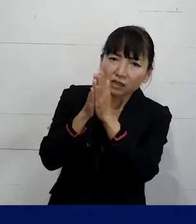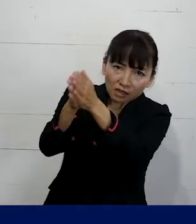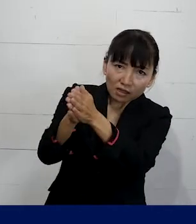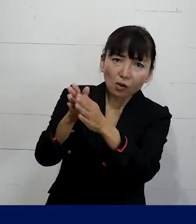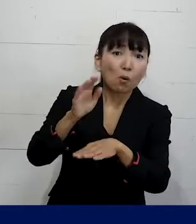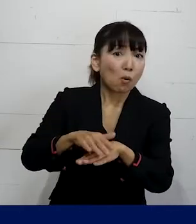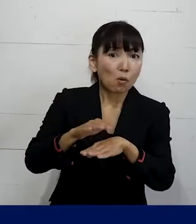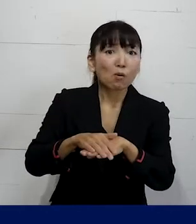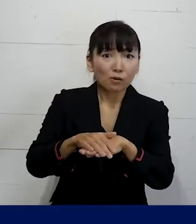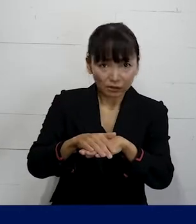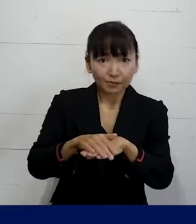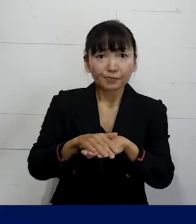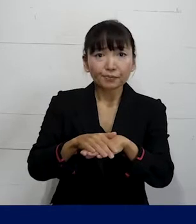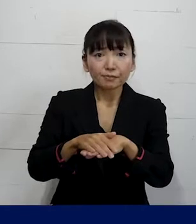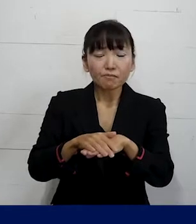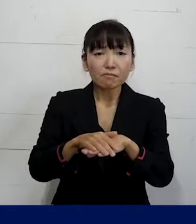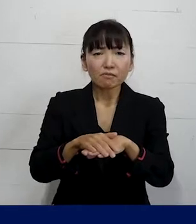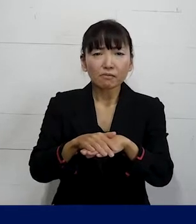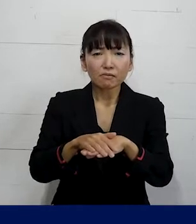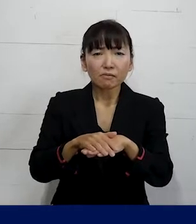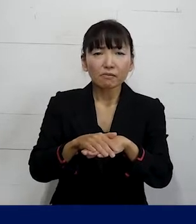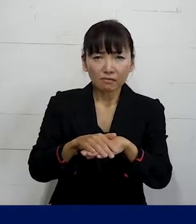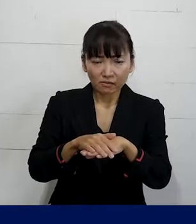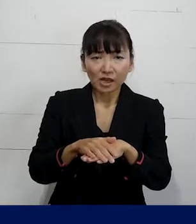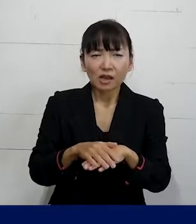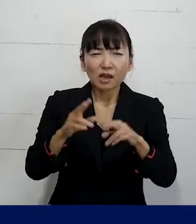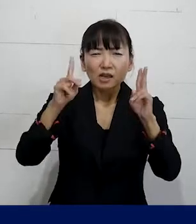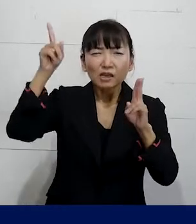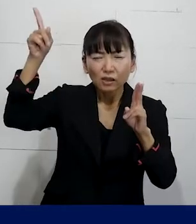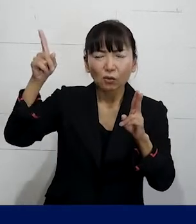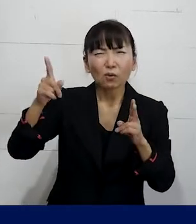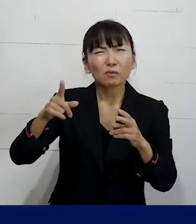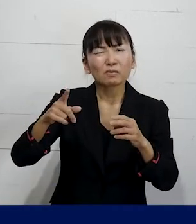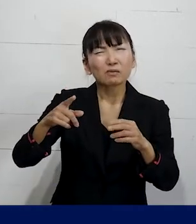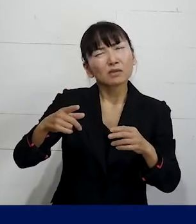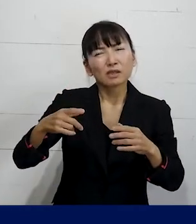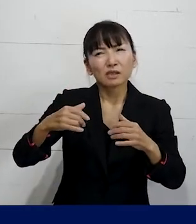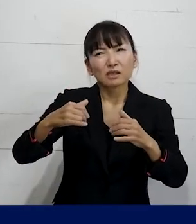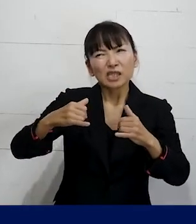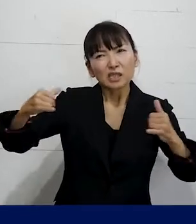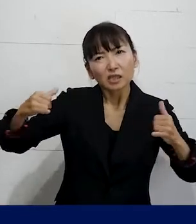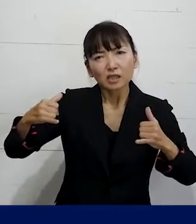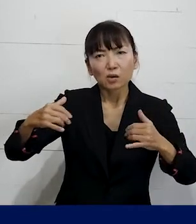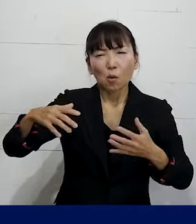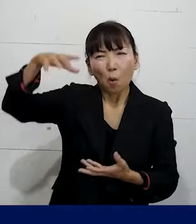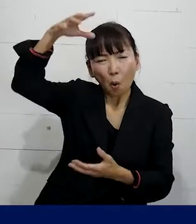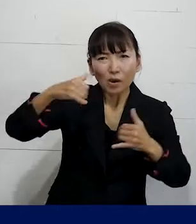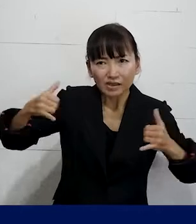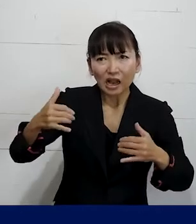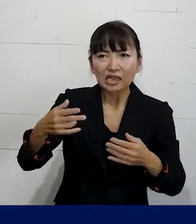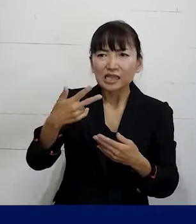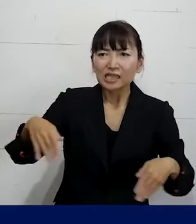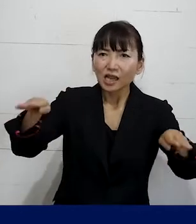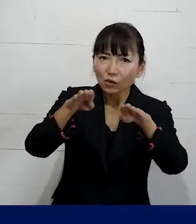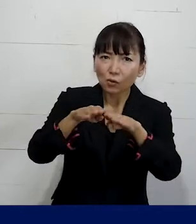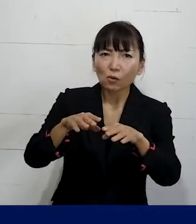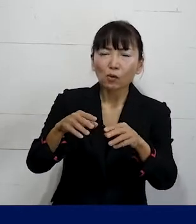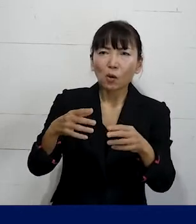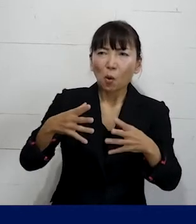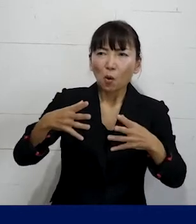ということをそれは 会社の建物の大きさとか施設の規模とか